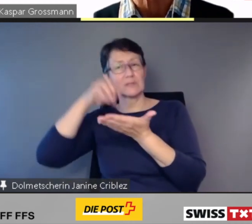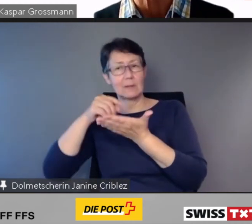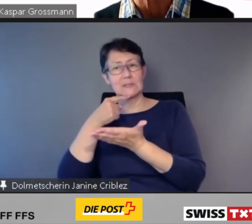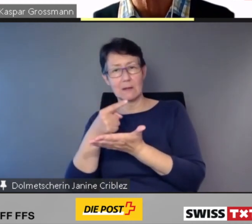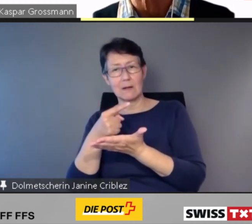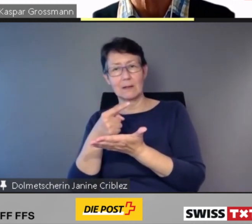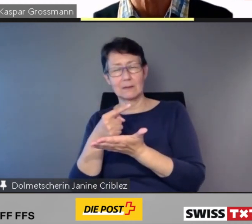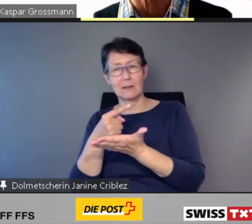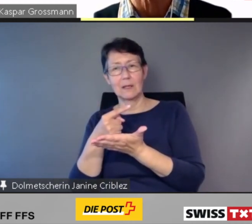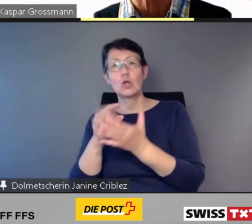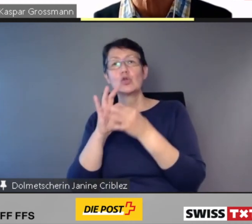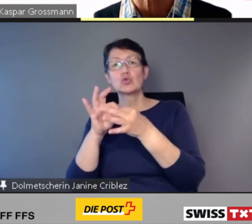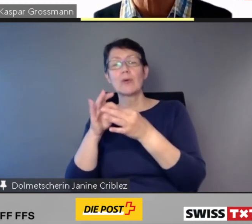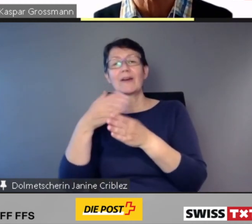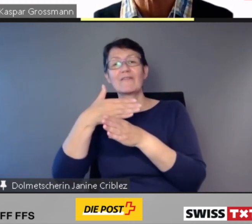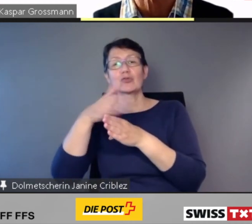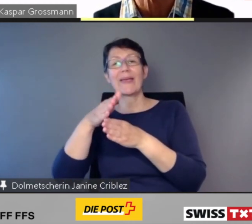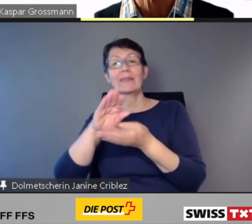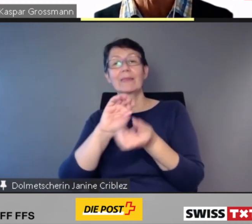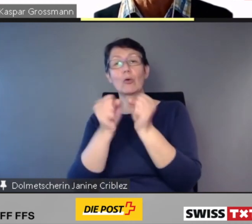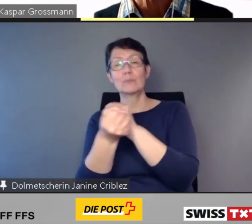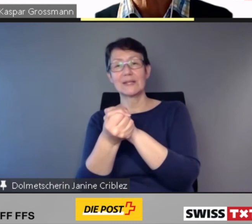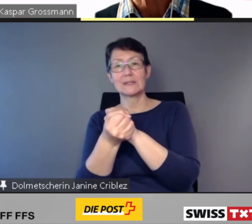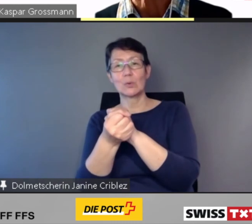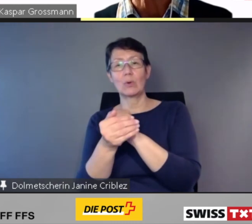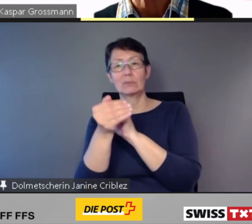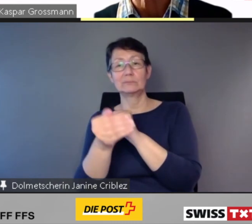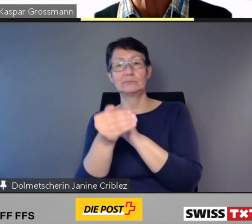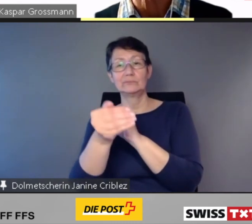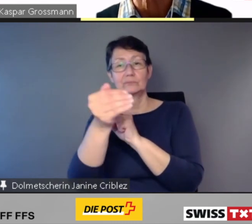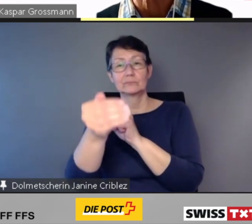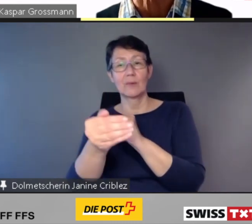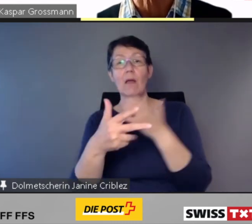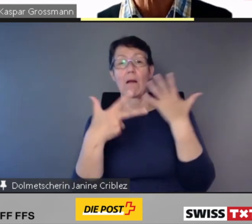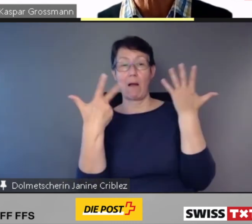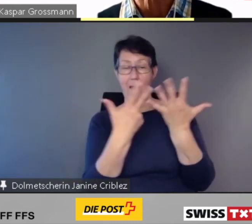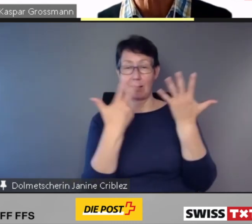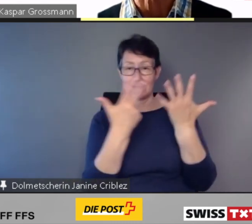dass bei 18 % aller Bahnhöfe in der Schweiz